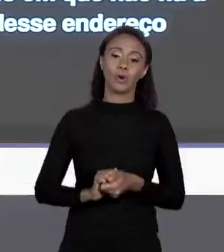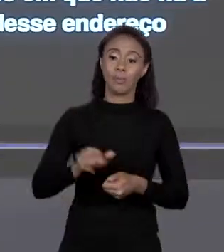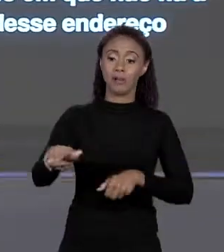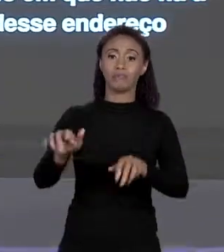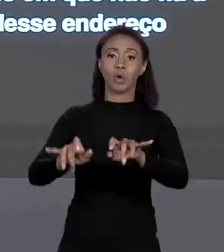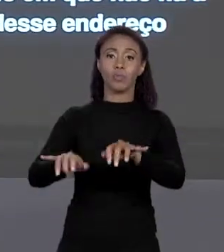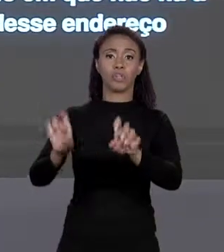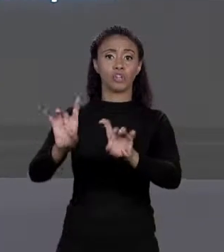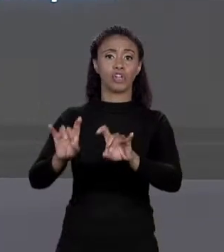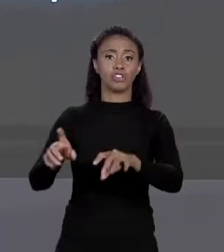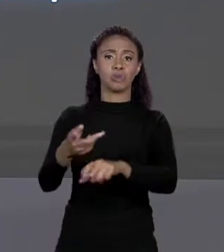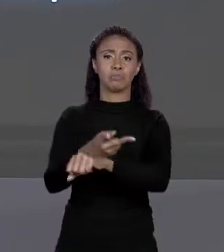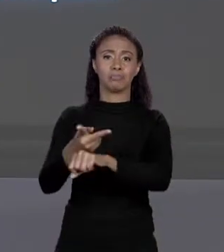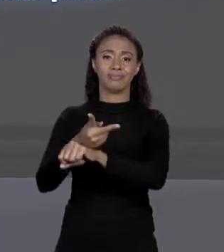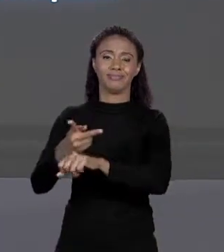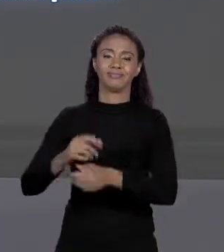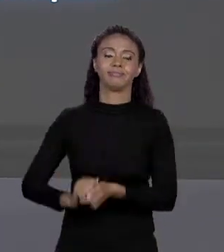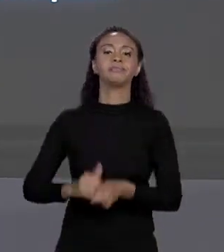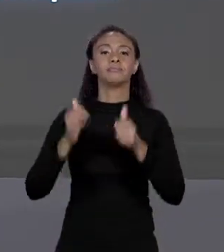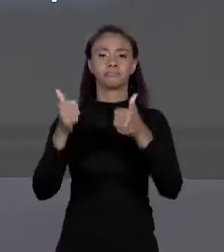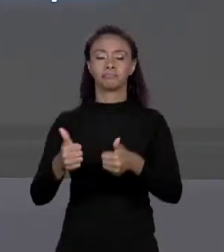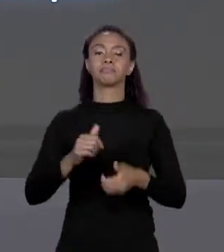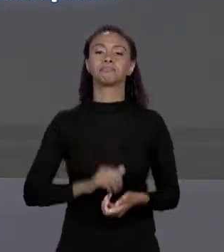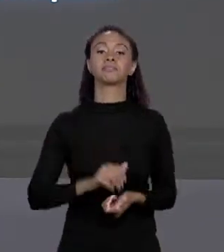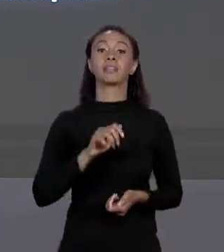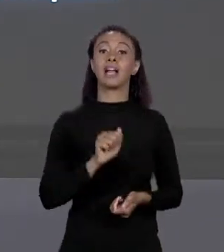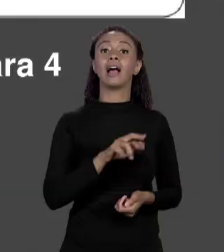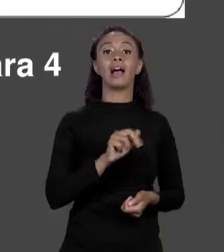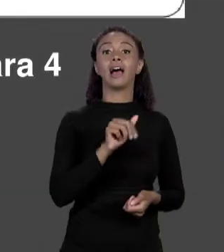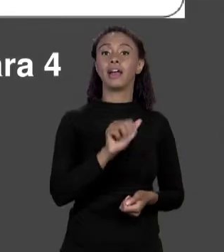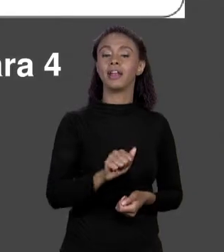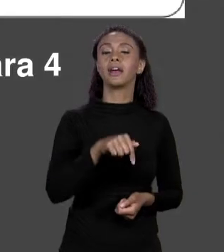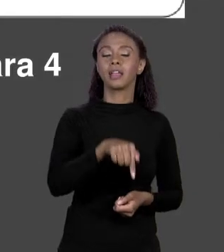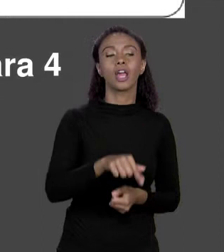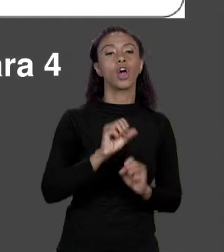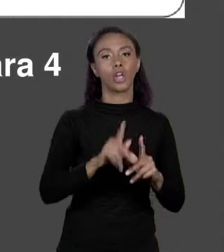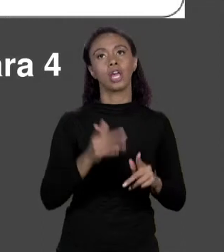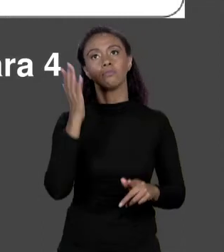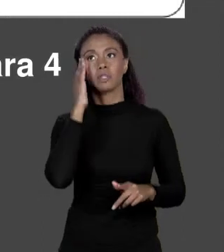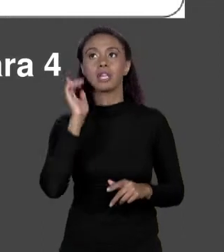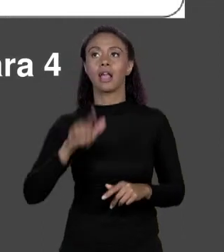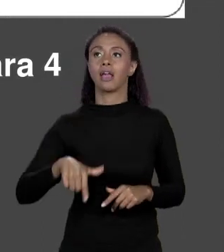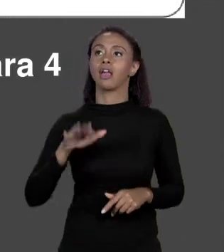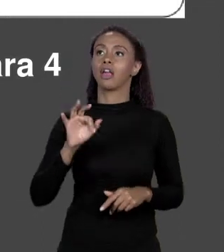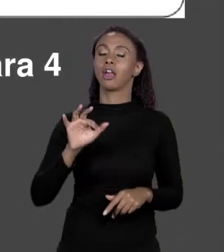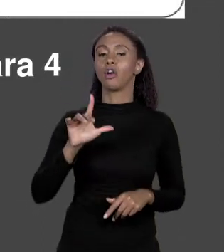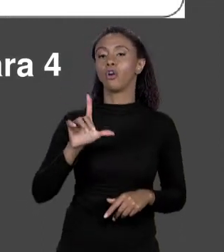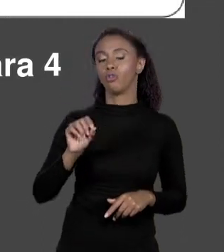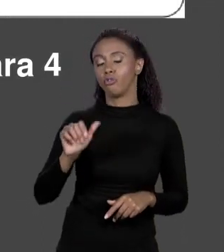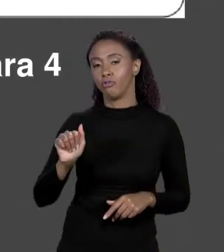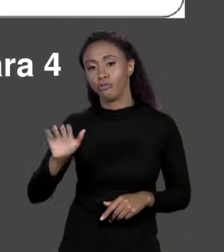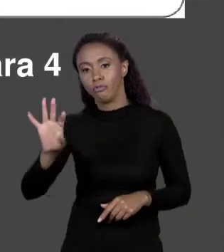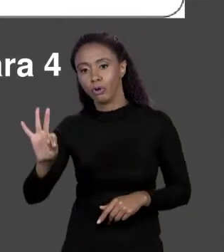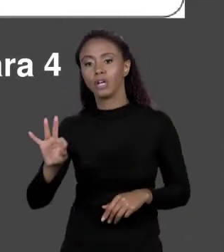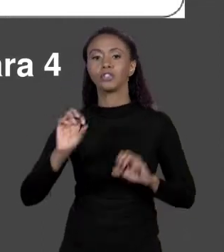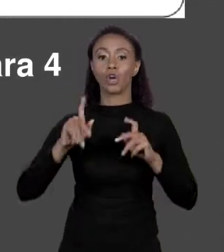TUDO BEM! ÓTIMO! MAS ISSO É "ÁREA Q" E "ÁREA Q" É UM "FLOAT". O QUE ACONTECE QUANDO EU DIGO UM ARRANJO? EU ESTOU AQUI "DOUBLE" UM ARRANJO DE